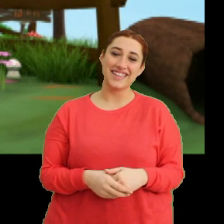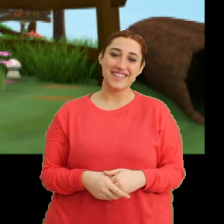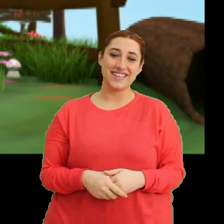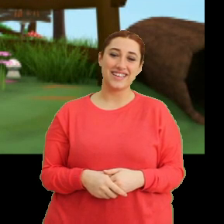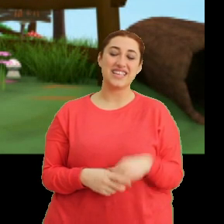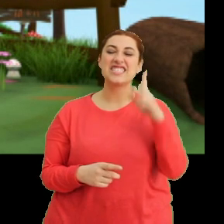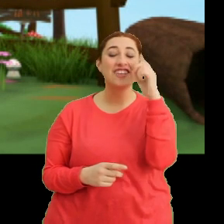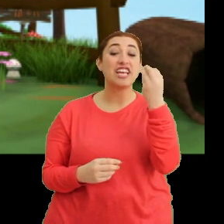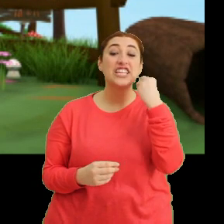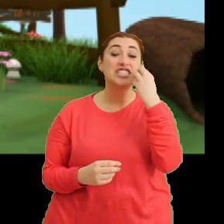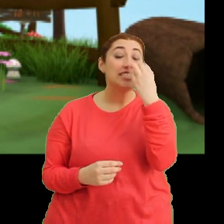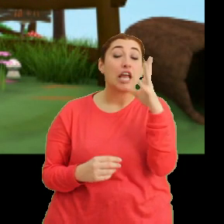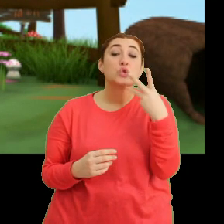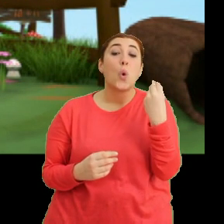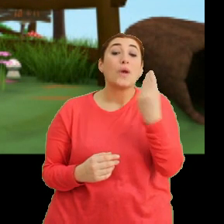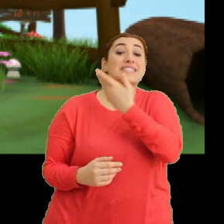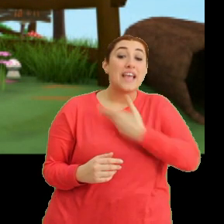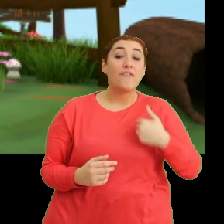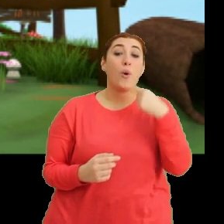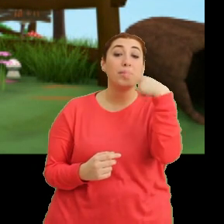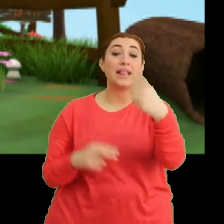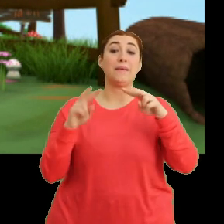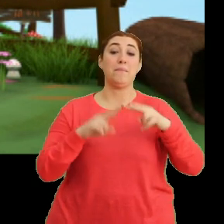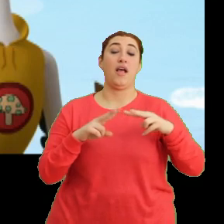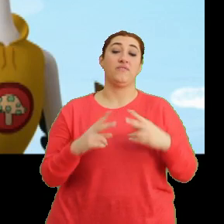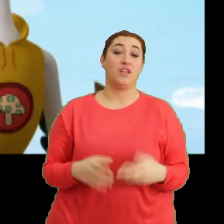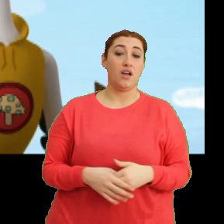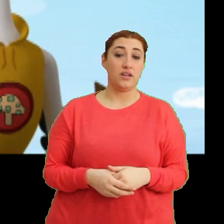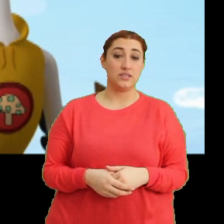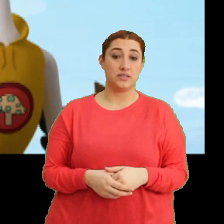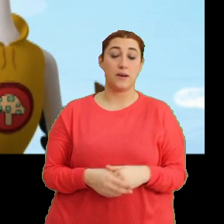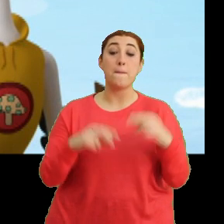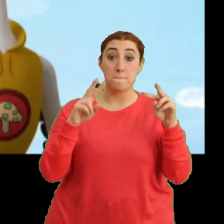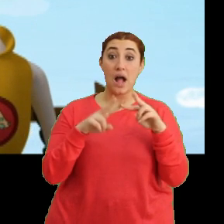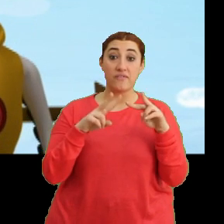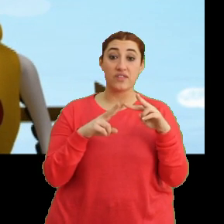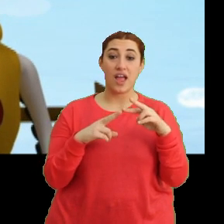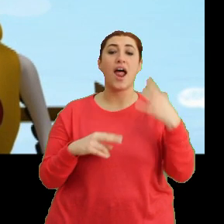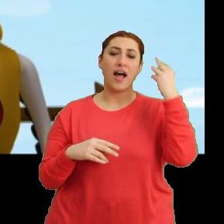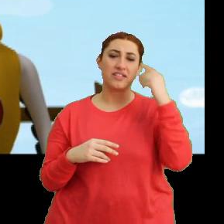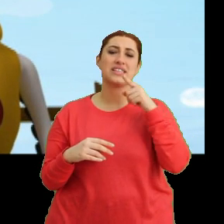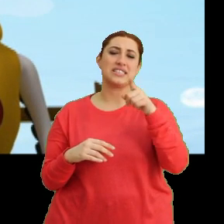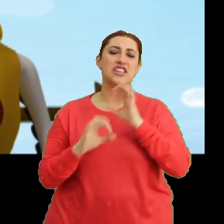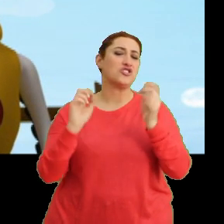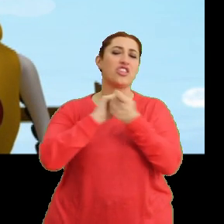Sadece çiçekleri çok seviyorum dedim Mantar. Mantar anlaşılan sen hiç değişmeyeceksin.